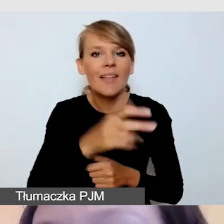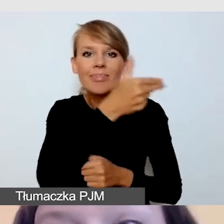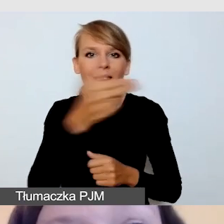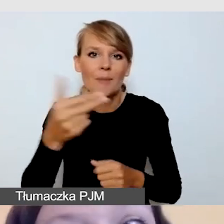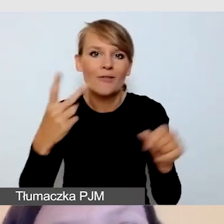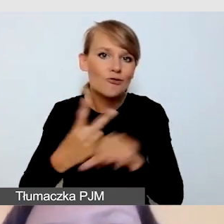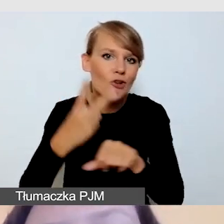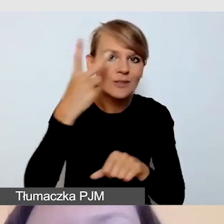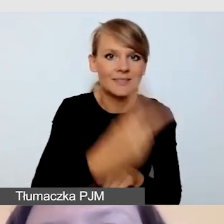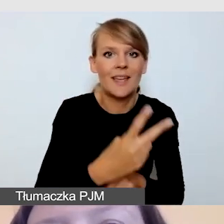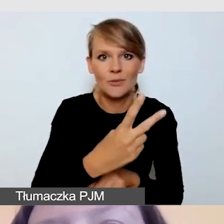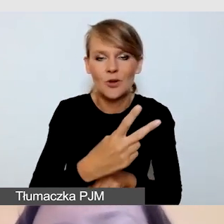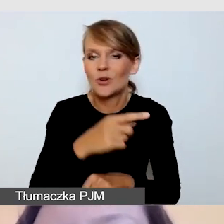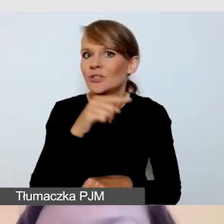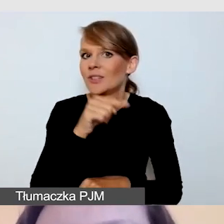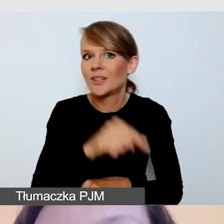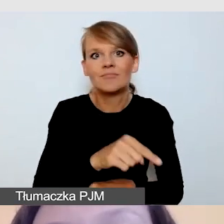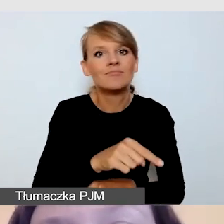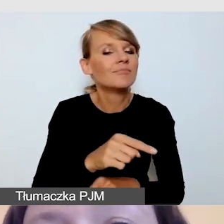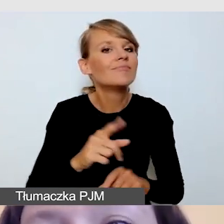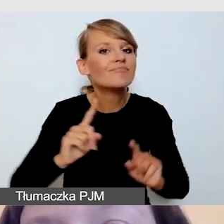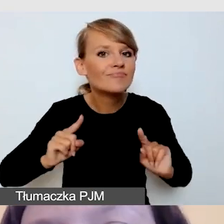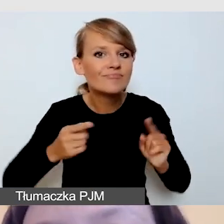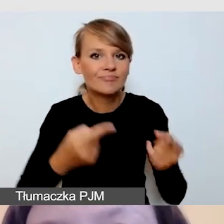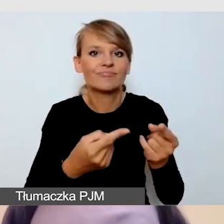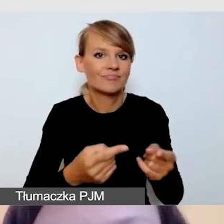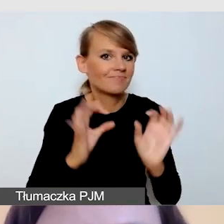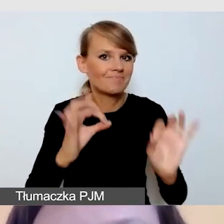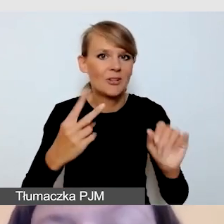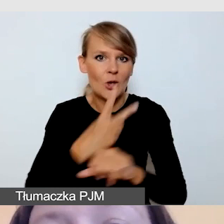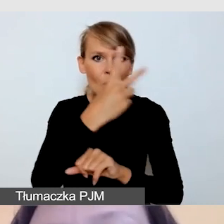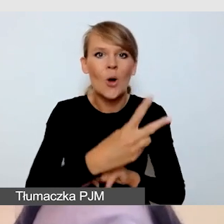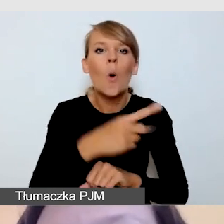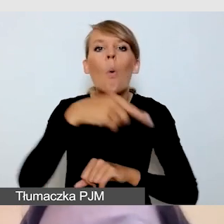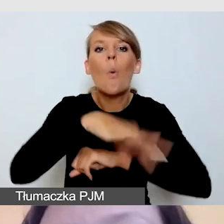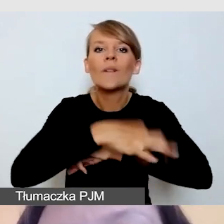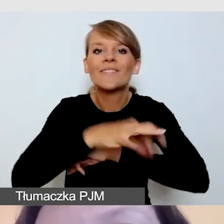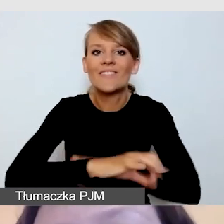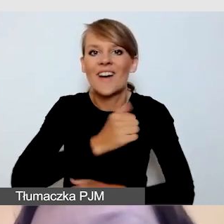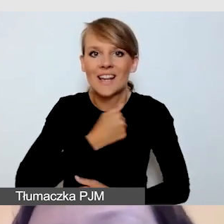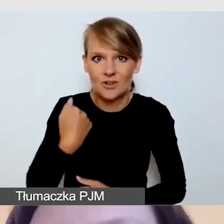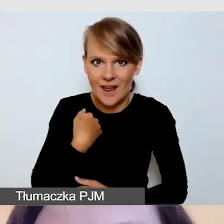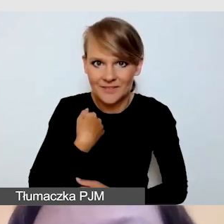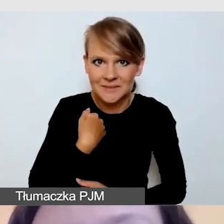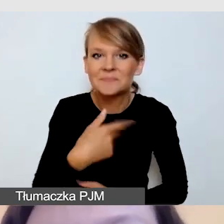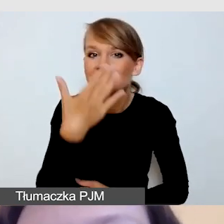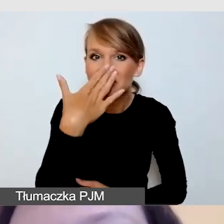i w bardzo dostępny sposób organizowane z Uniwersytetu Warszawskiego. Będę mówiła o międzynarodowej konferencji Intermedia,